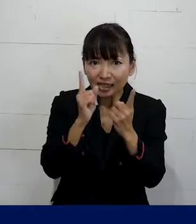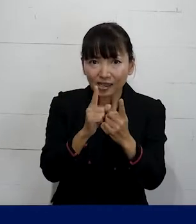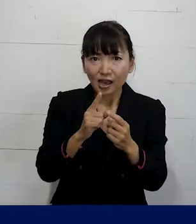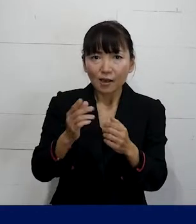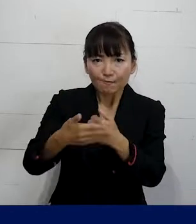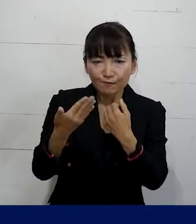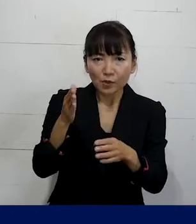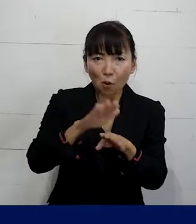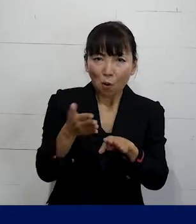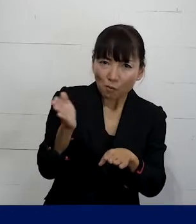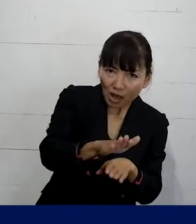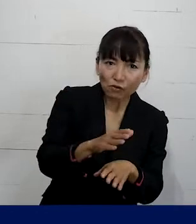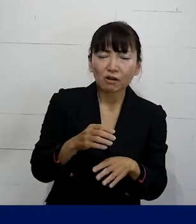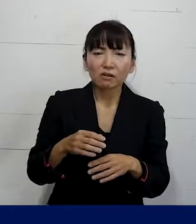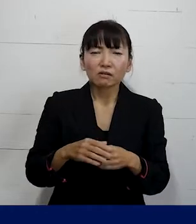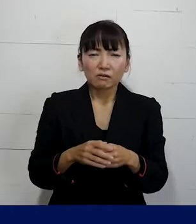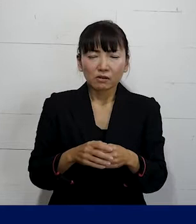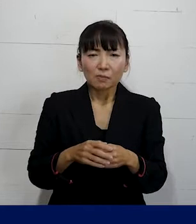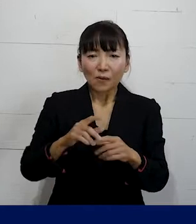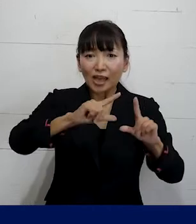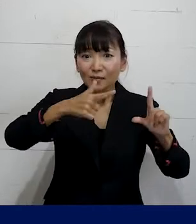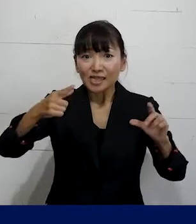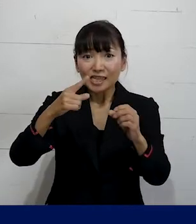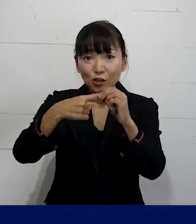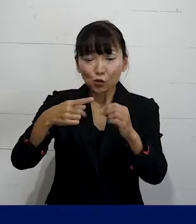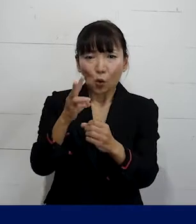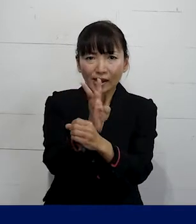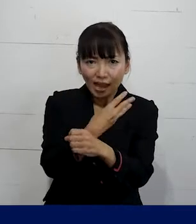場合によっては もっとこういう研修が行われたりとか